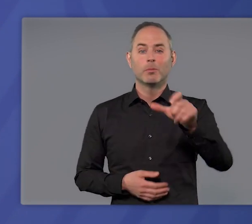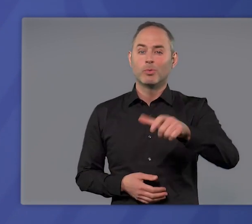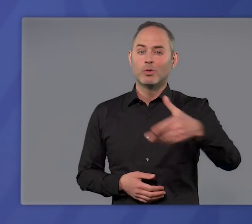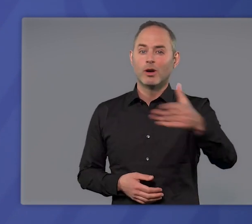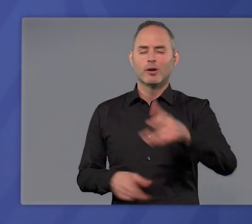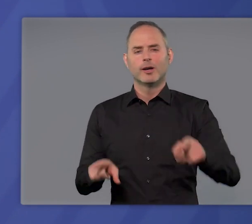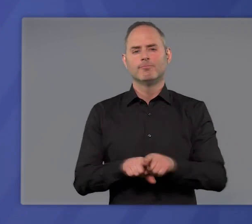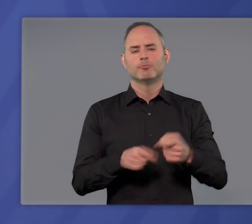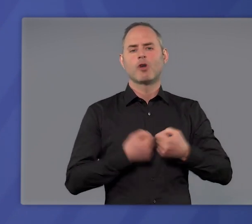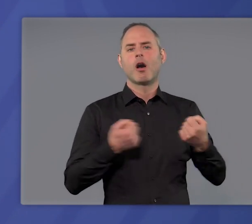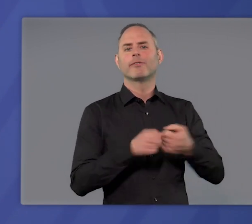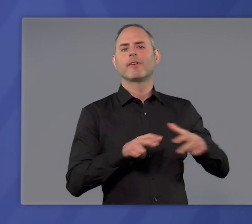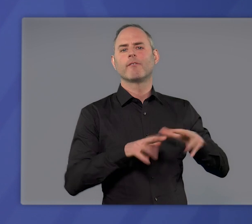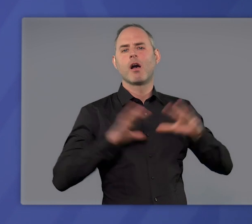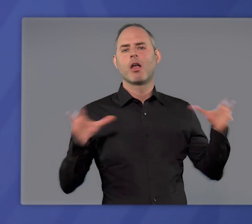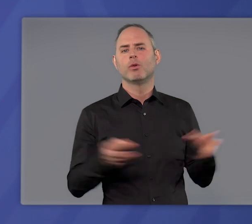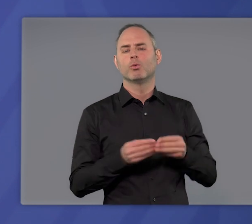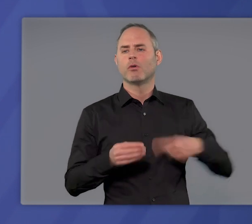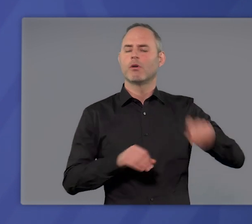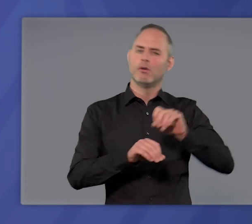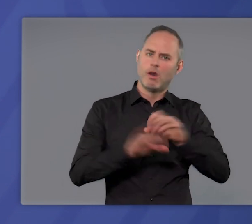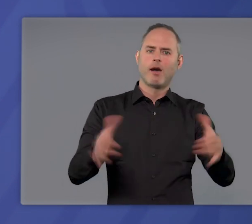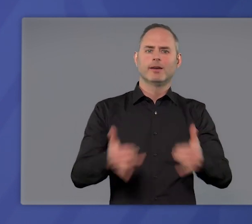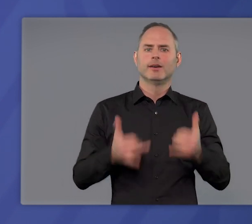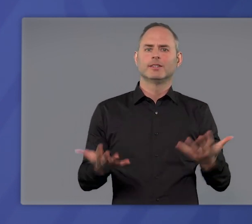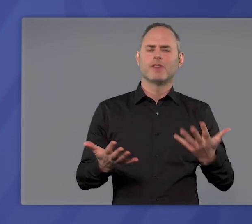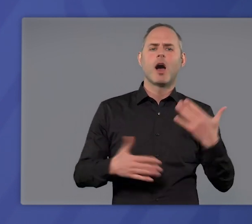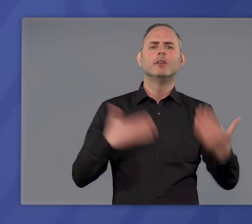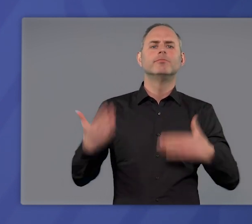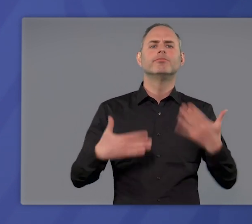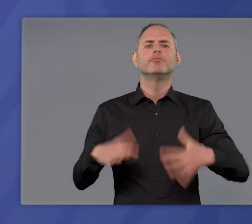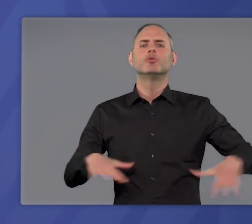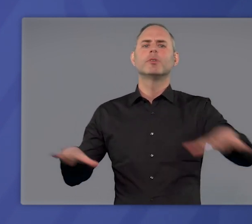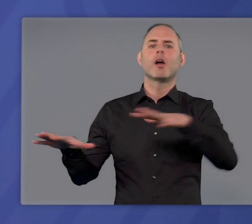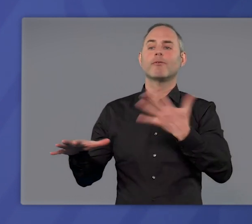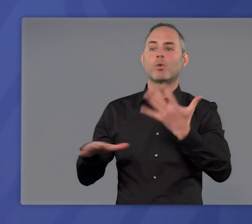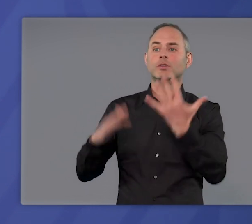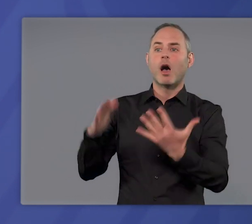genau wie für die staatliche Verwaltung klar, was überall dort, wo die Inzidenz über 100 liegt,